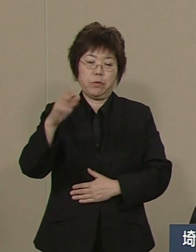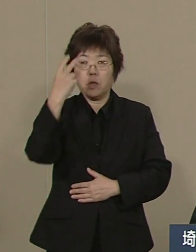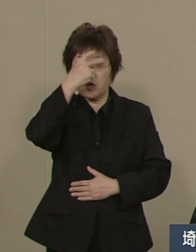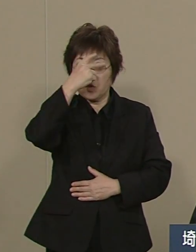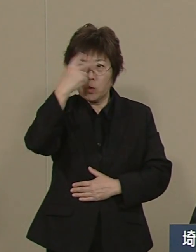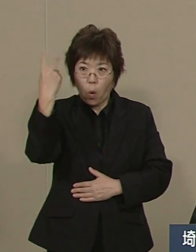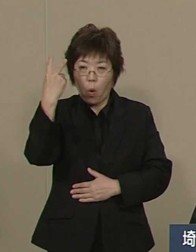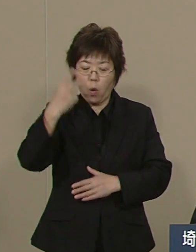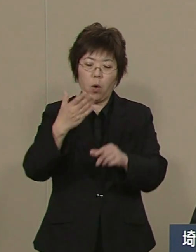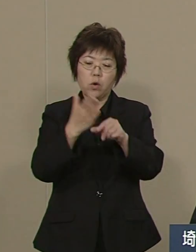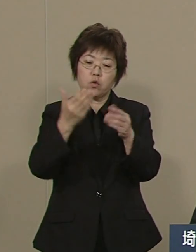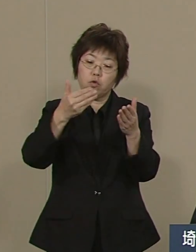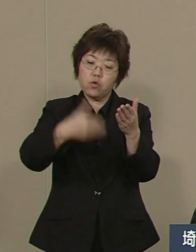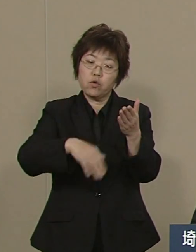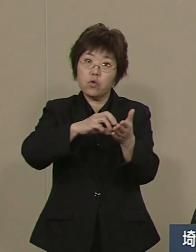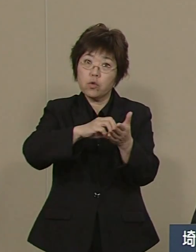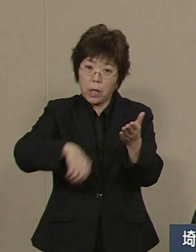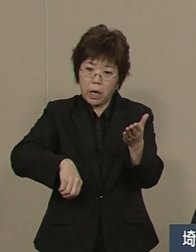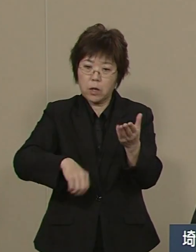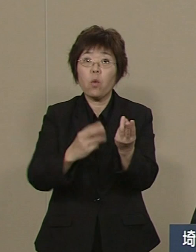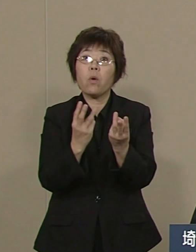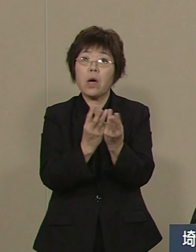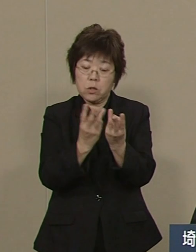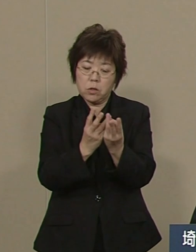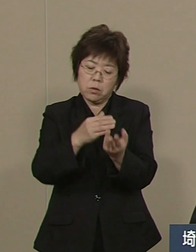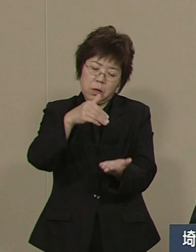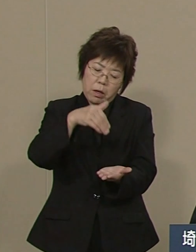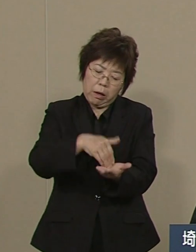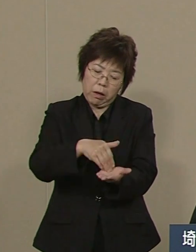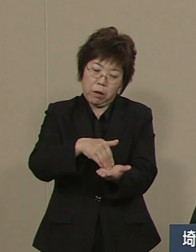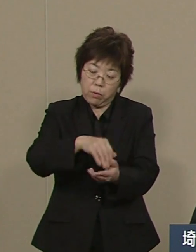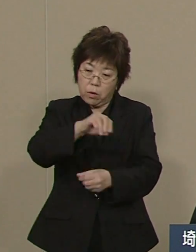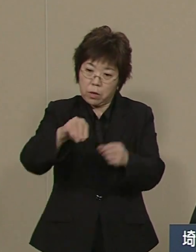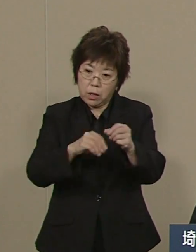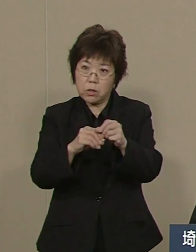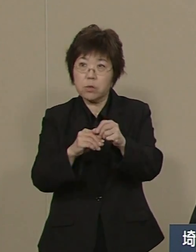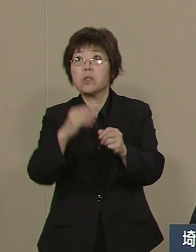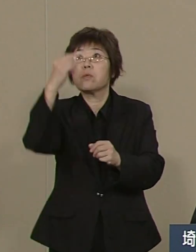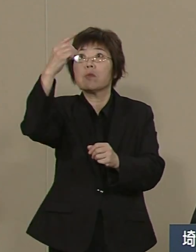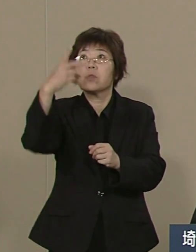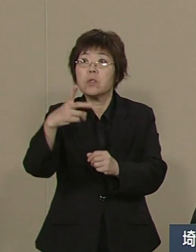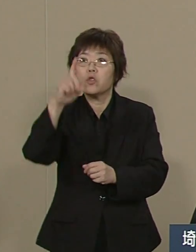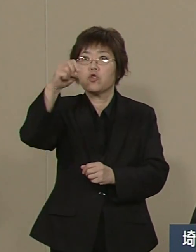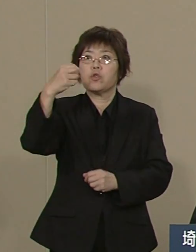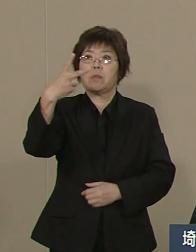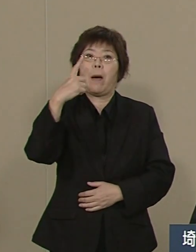つまりワースト２から 現在では 12番目の上位にあります